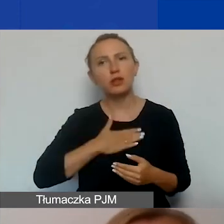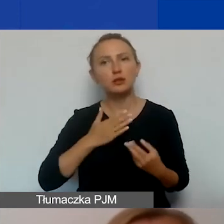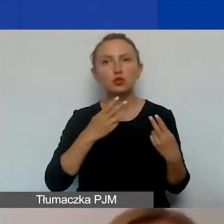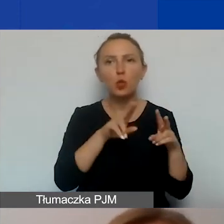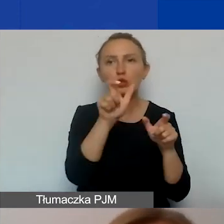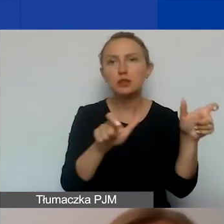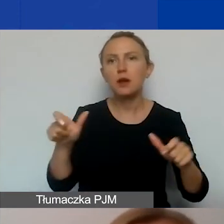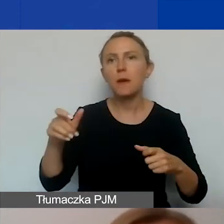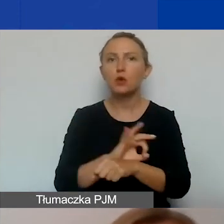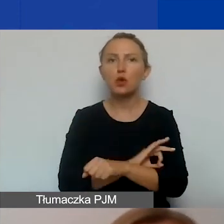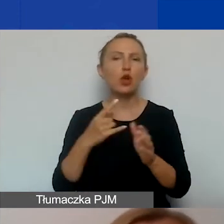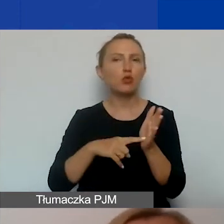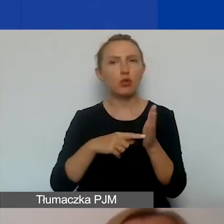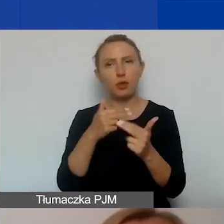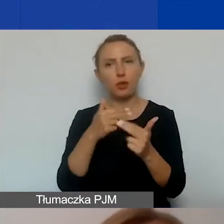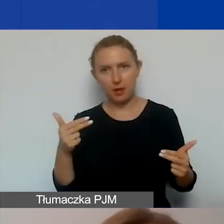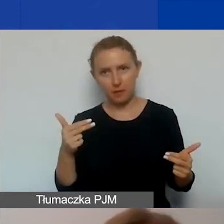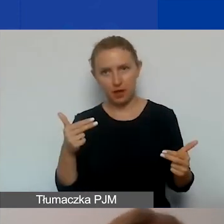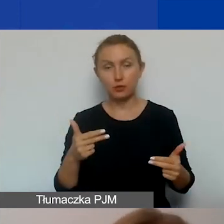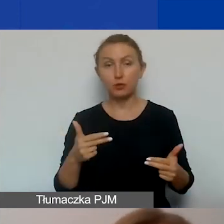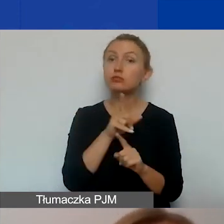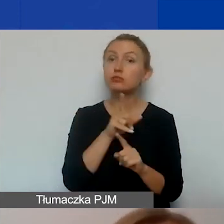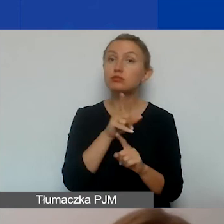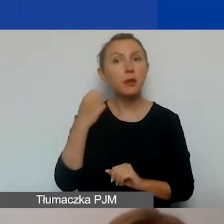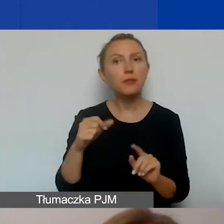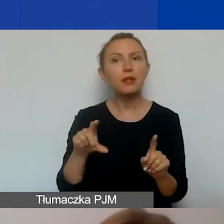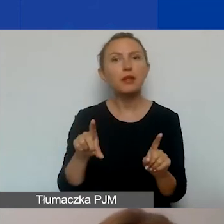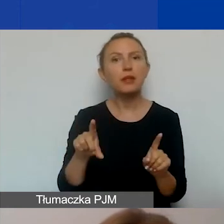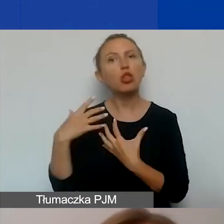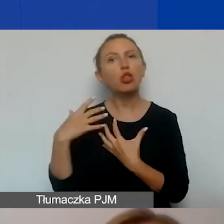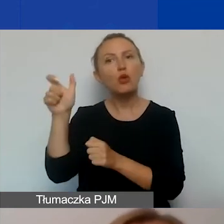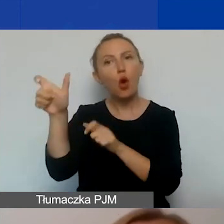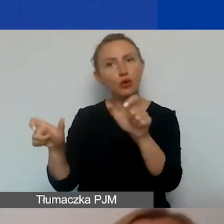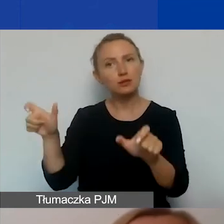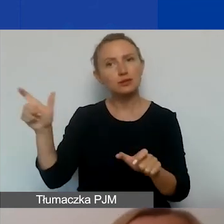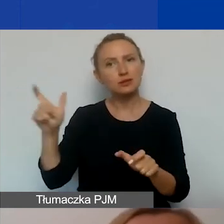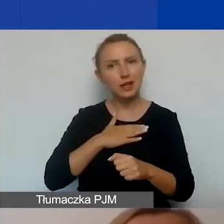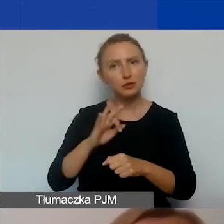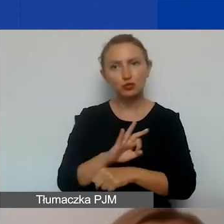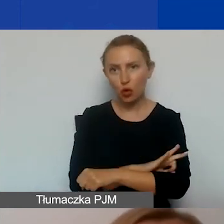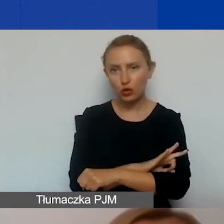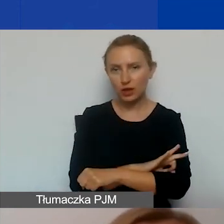dotycząca jakiegoś tematu. Pamiętajcie również, że odbiorcy i odbiorczynie projektu to nie tylko osoby,